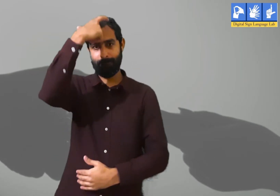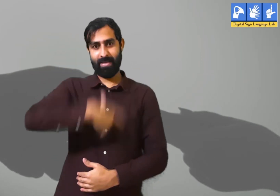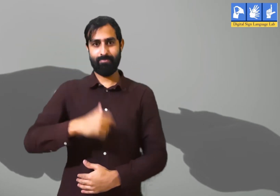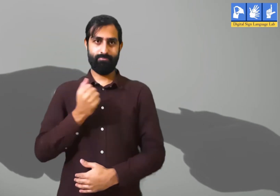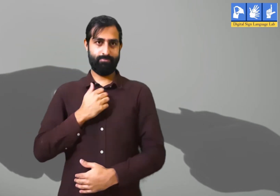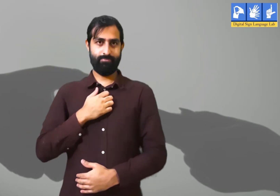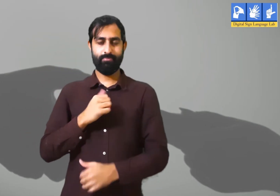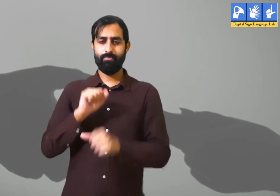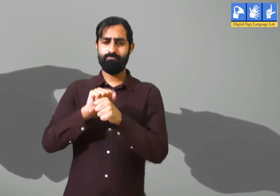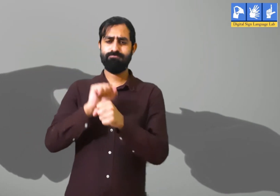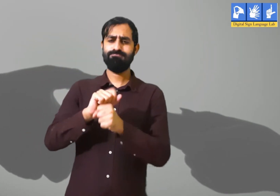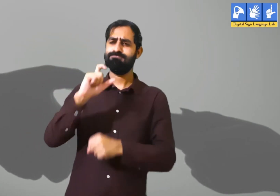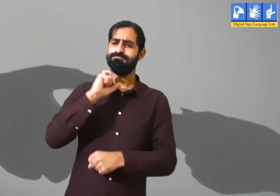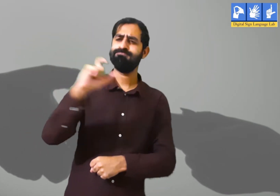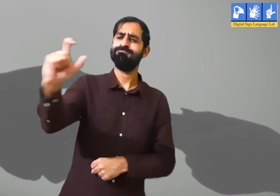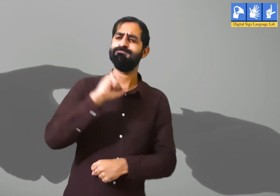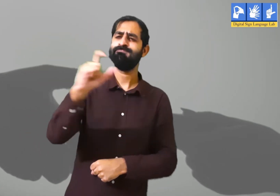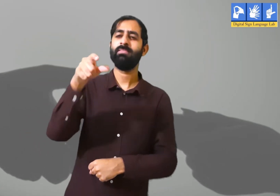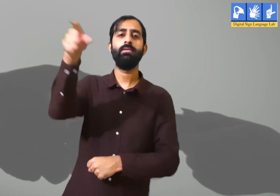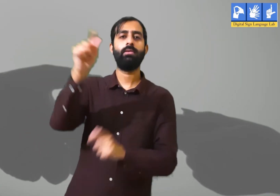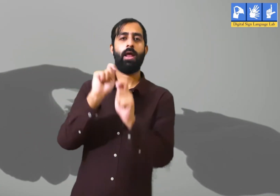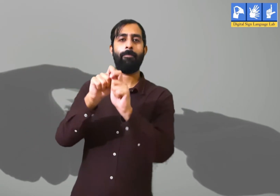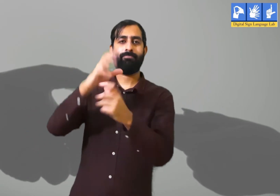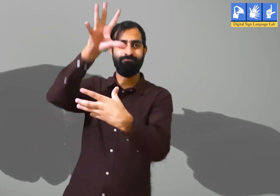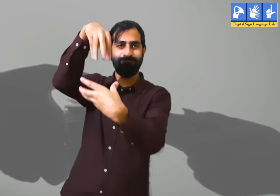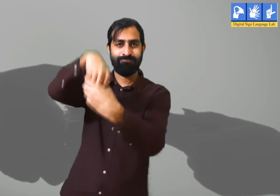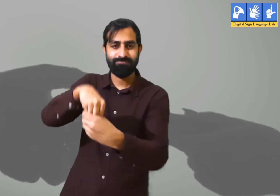जैसे लोग अपने ऑफिस में काम करने के लिए जातें हैं ।